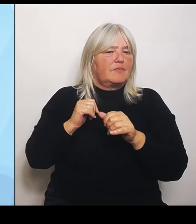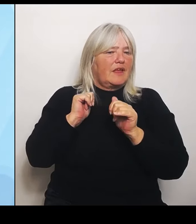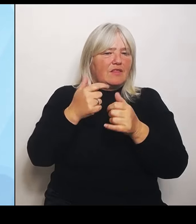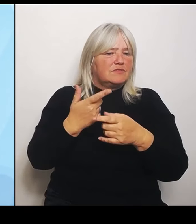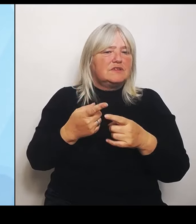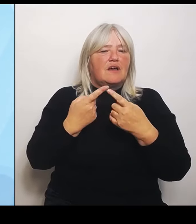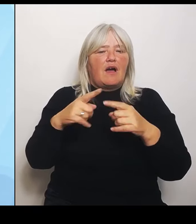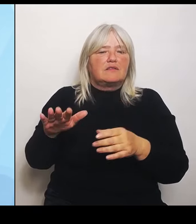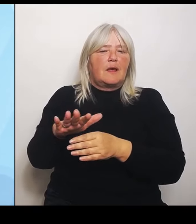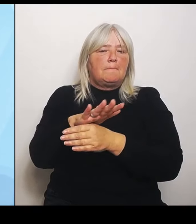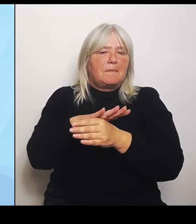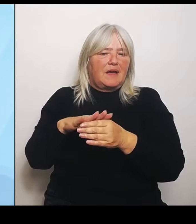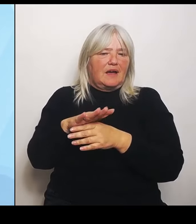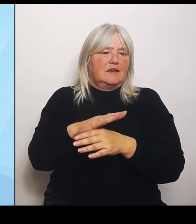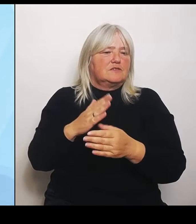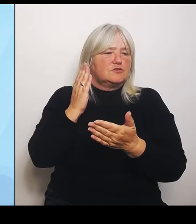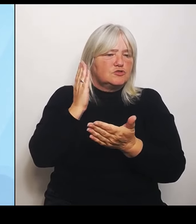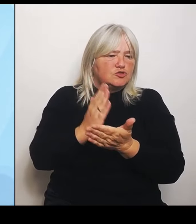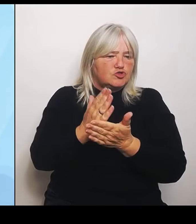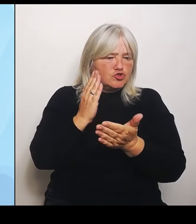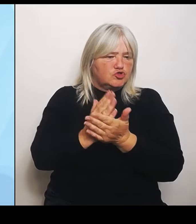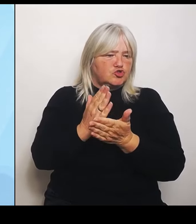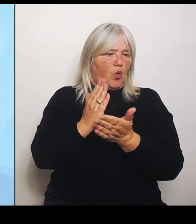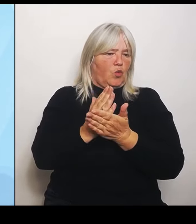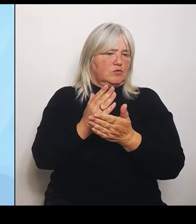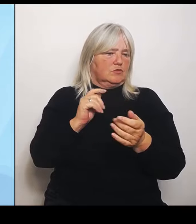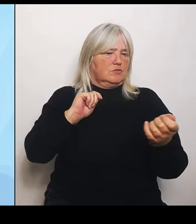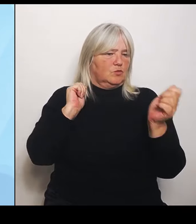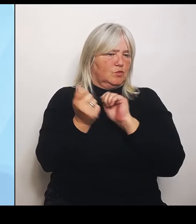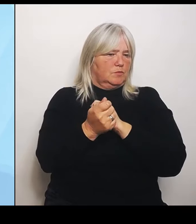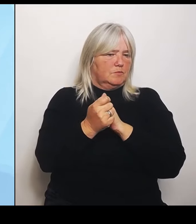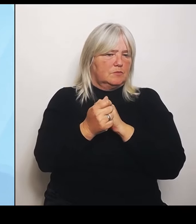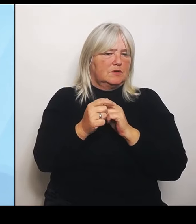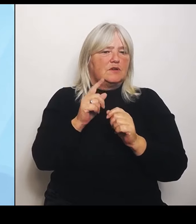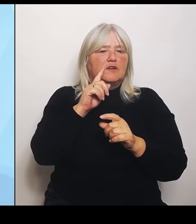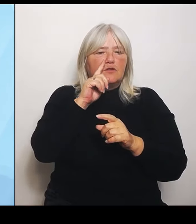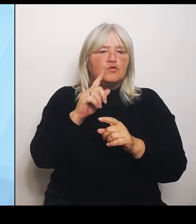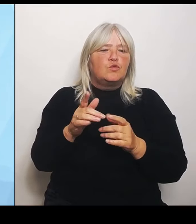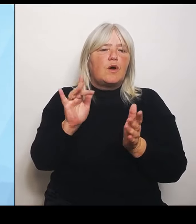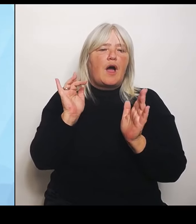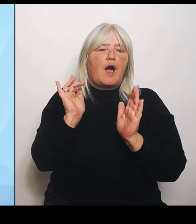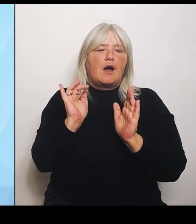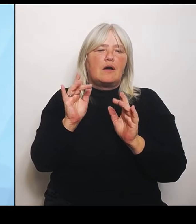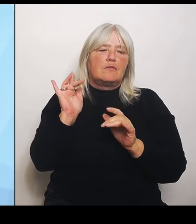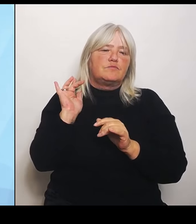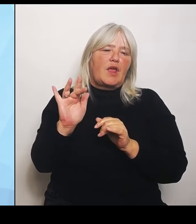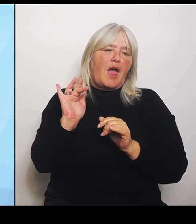Das kann nur, das ist argumentativ natürlich noch mal ein on top zu sehen. Wo sind welche Patientenströme und